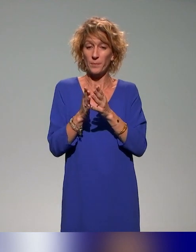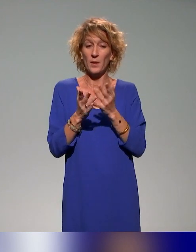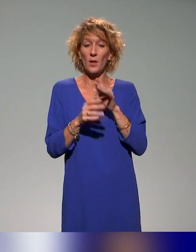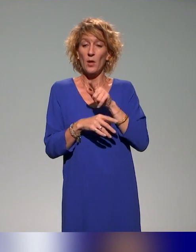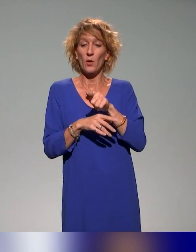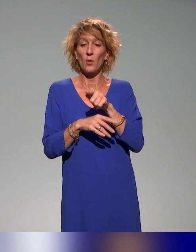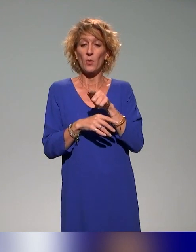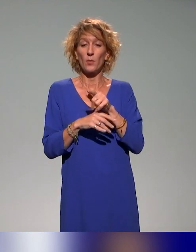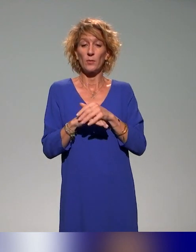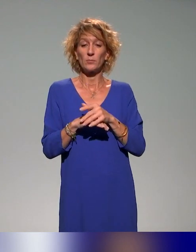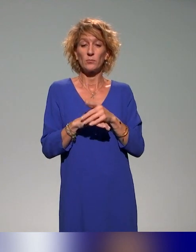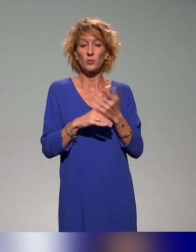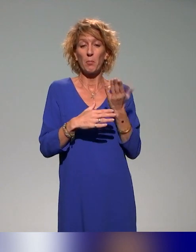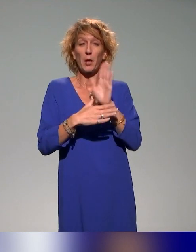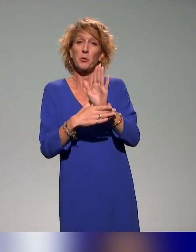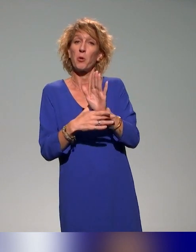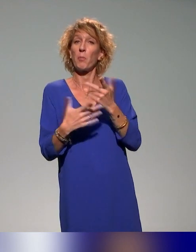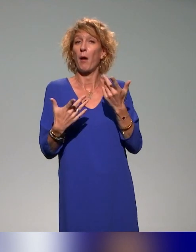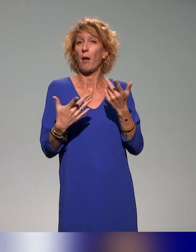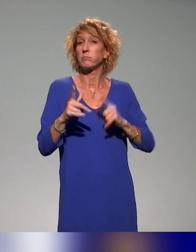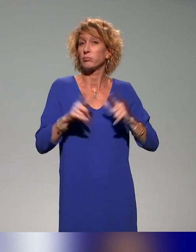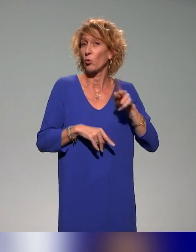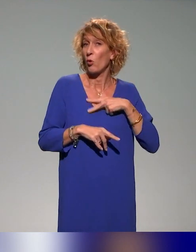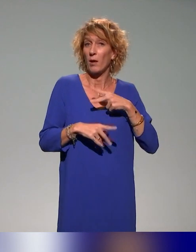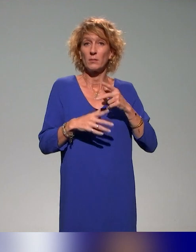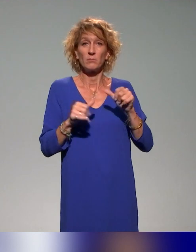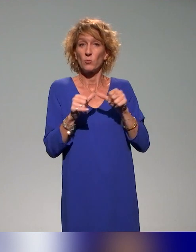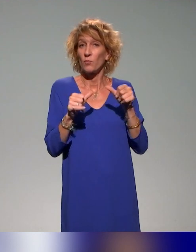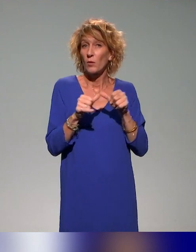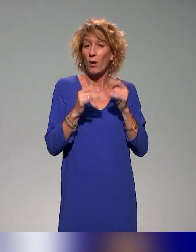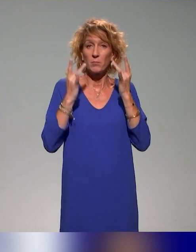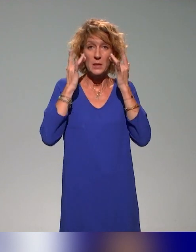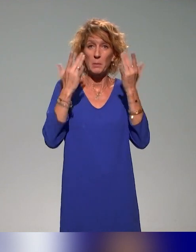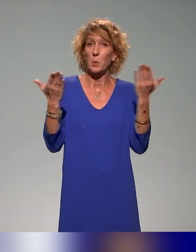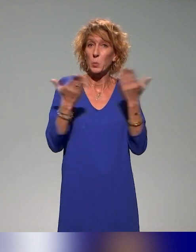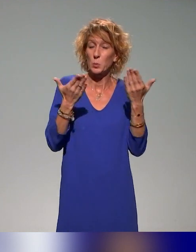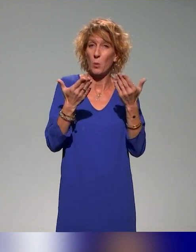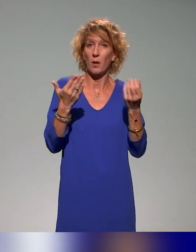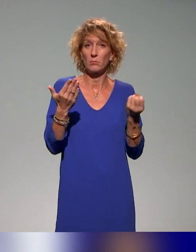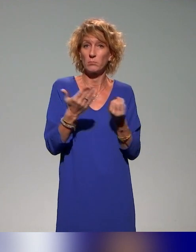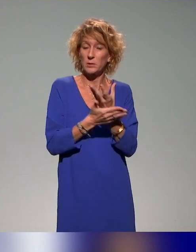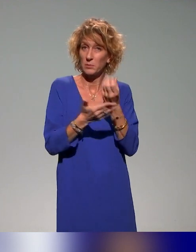viennent restituer, faire un retour auprès des autres collègues ingénieurs